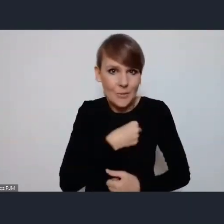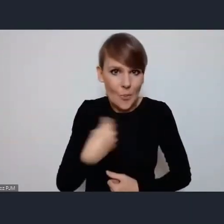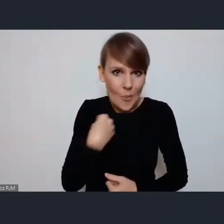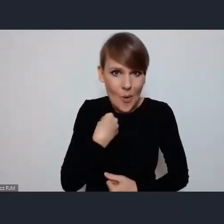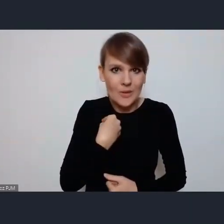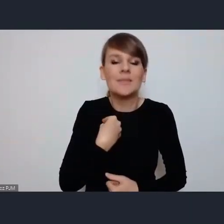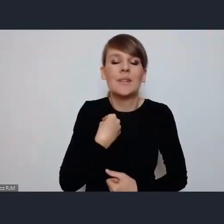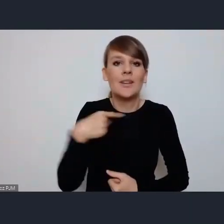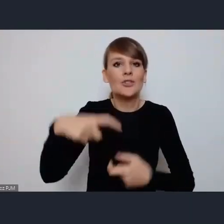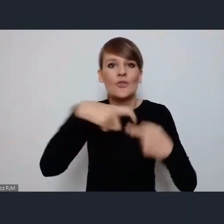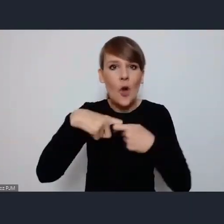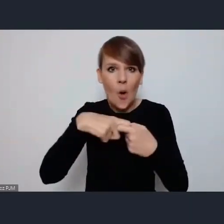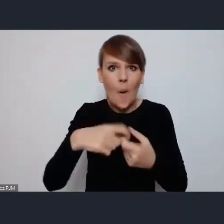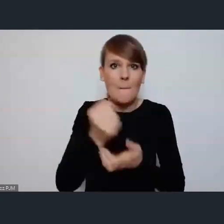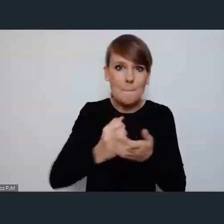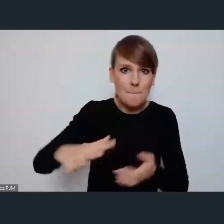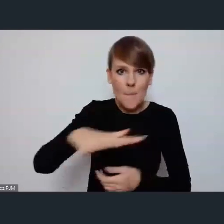Związek Powiatów też nam pomaga.